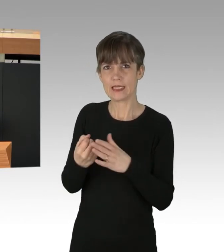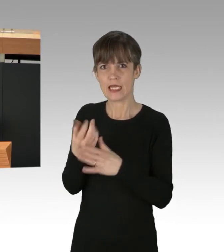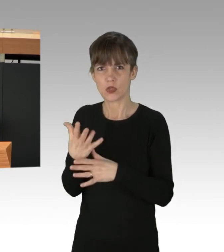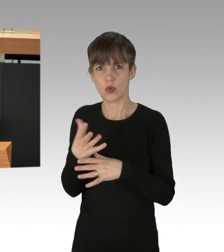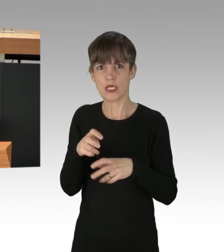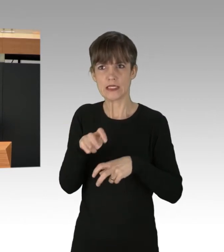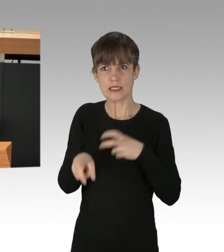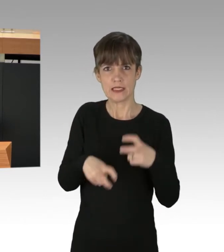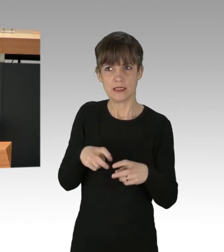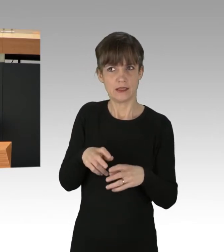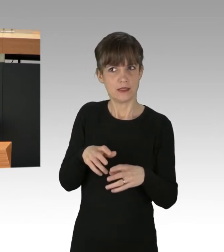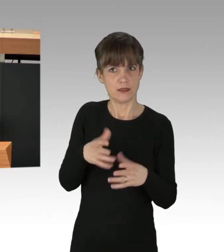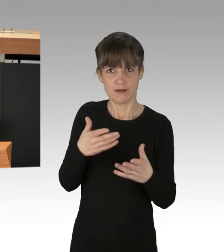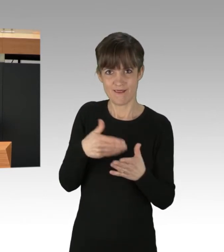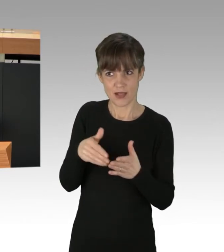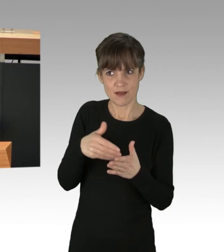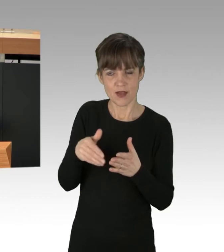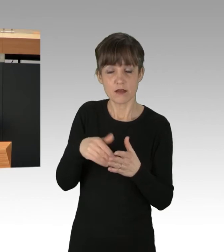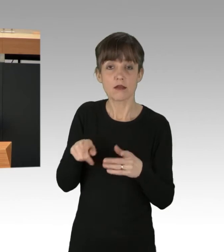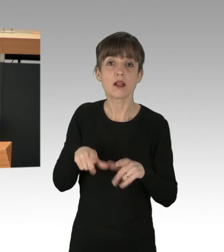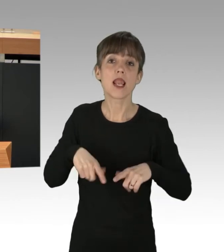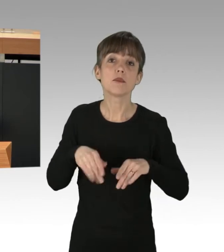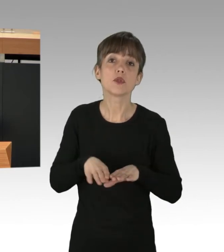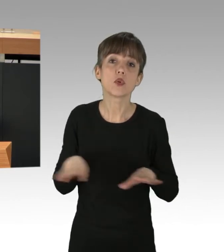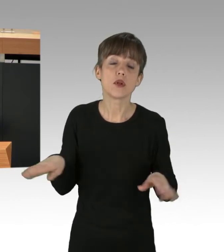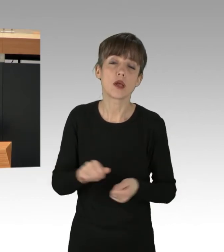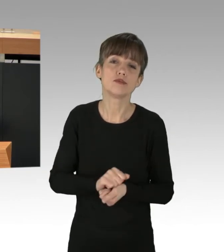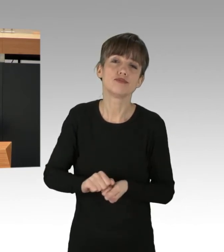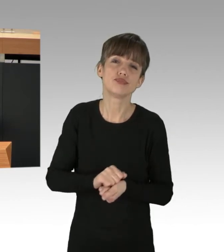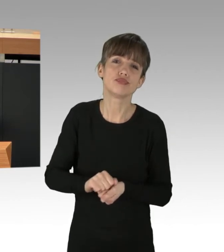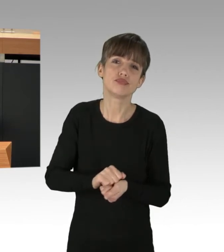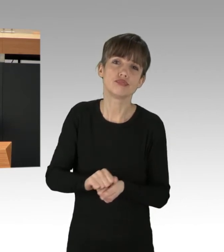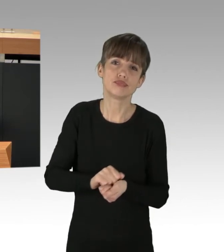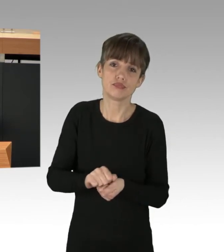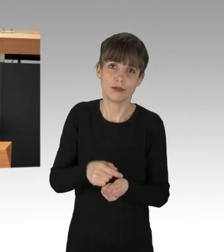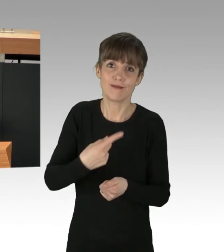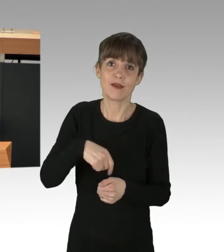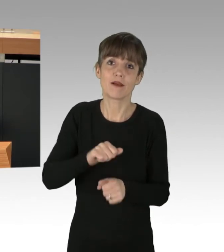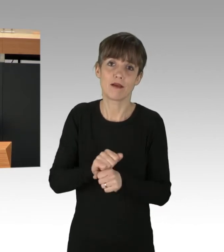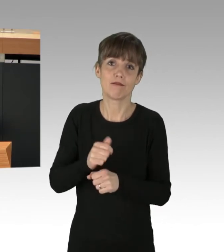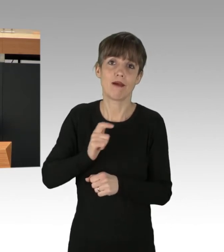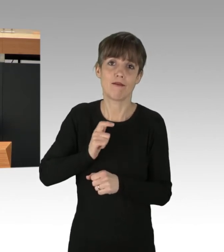wird sich die Zerstörung unserer Lebensgrundlage fortsetzen, dann können wir davon ausgehen, dass unsere Kinder und Enkelkinder,